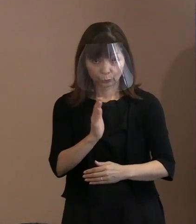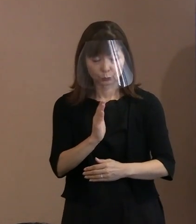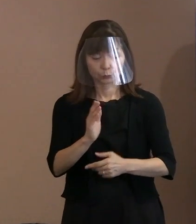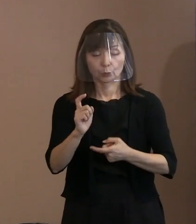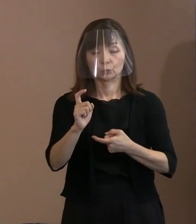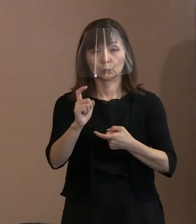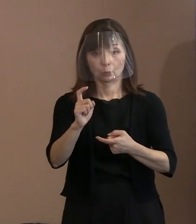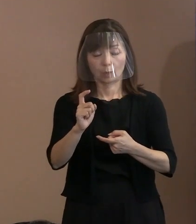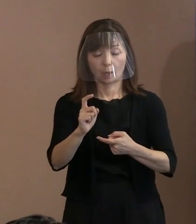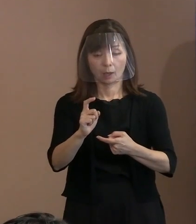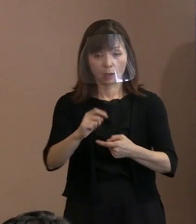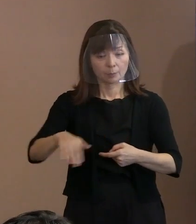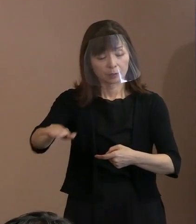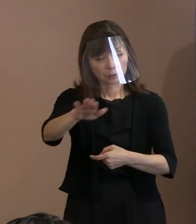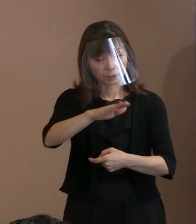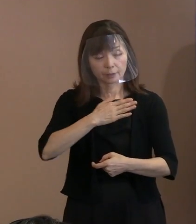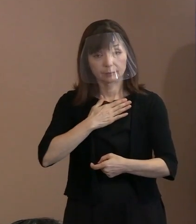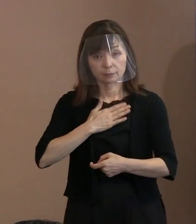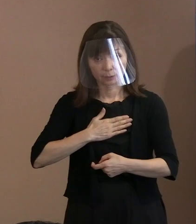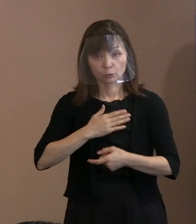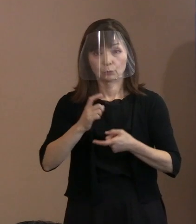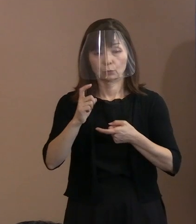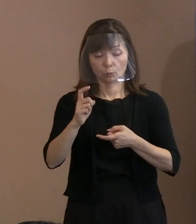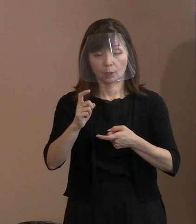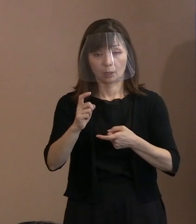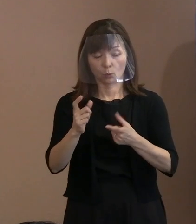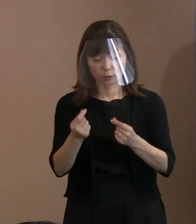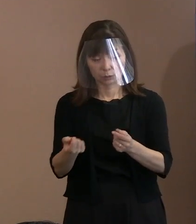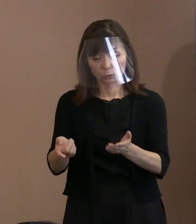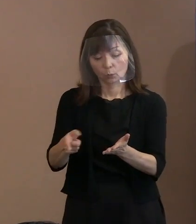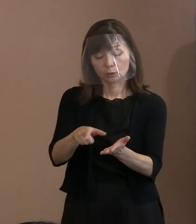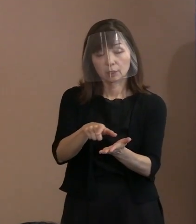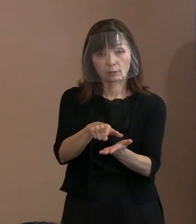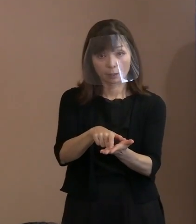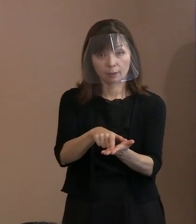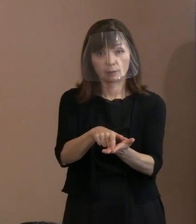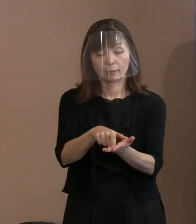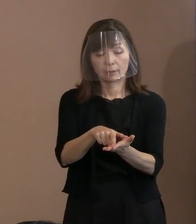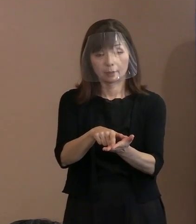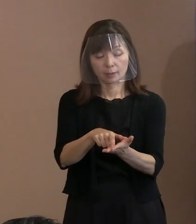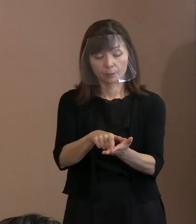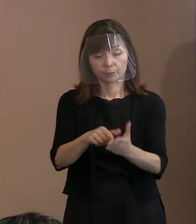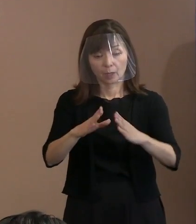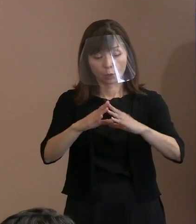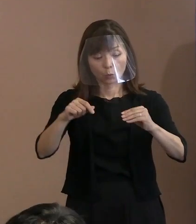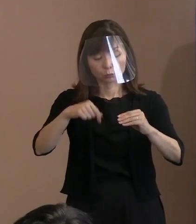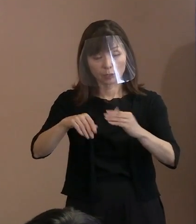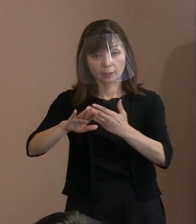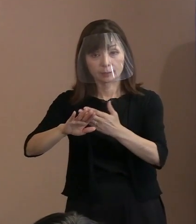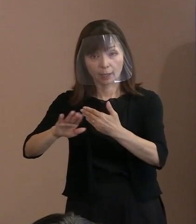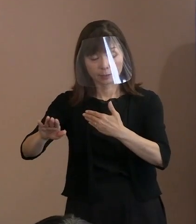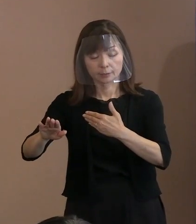これをしっかりと入れて､ 広く国内外にこういった取組をやりますよ